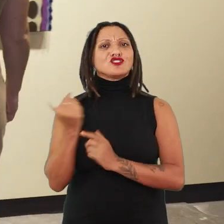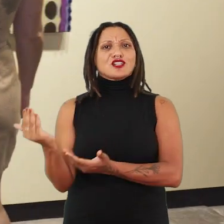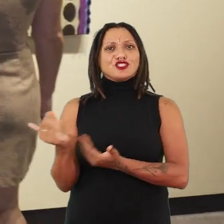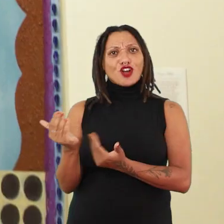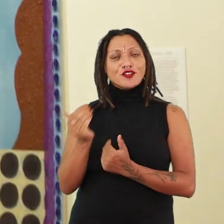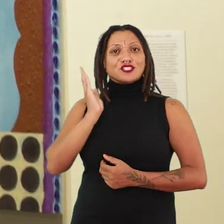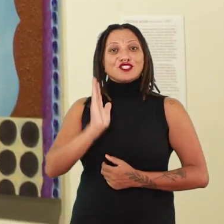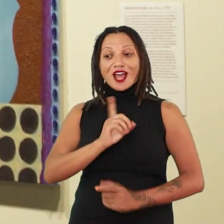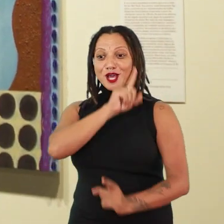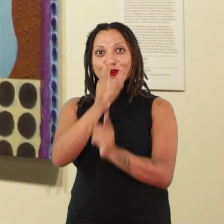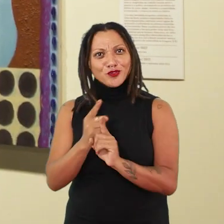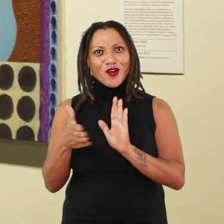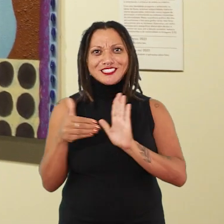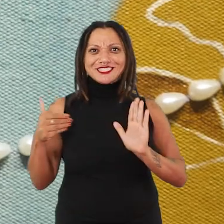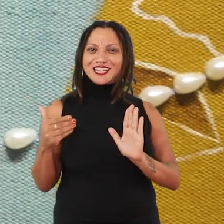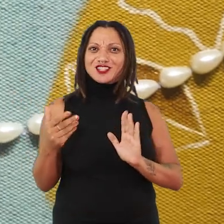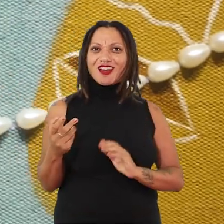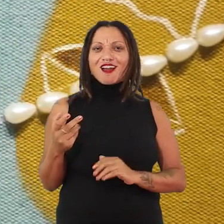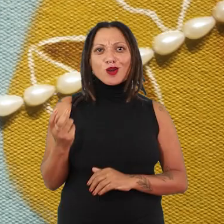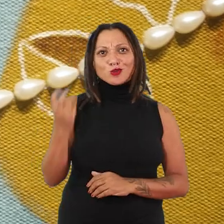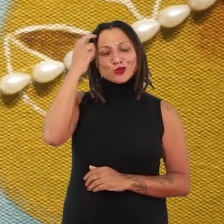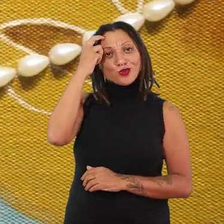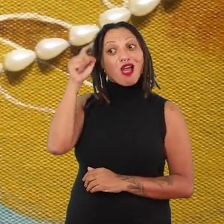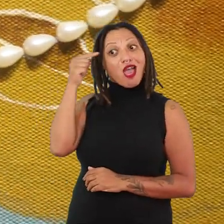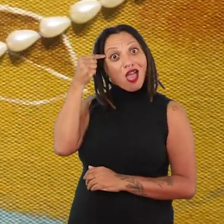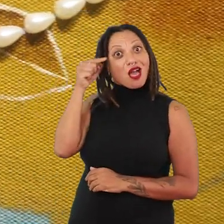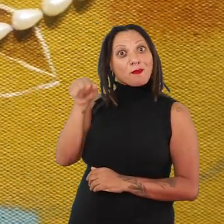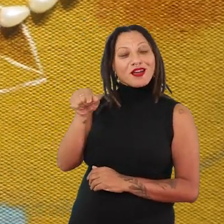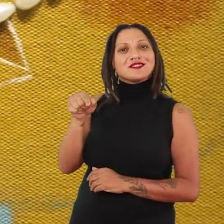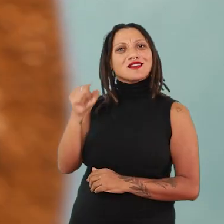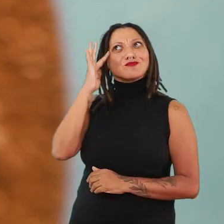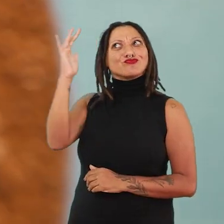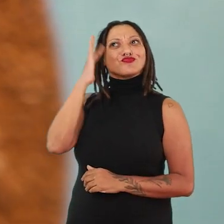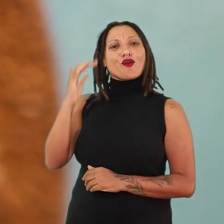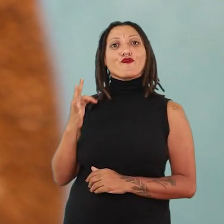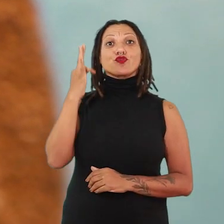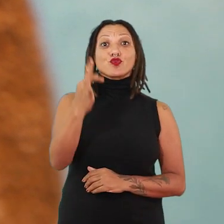que já encontrou a sua tônica e a sua estética na pintura e que tem pensado e sonhado esses futuros,